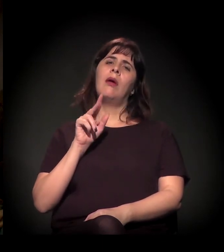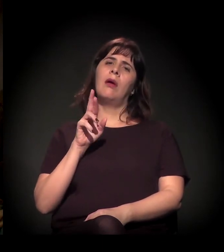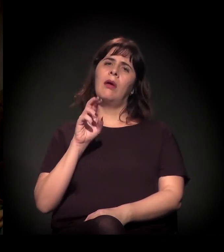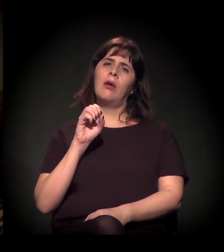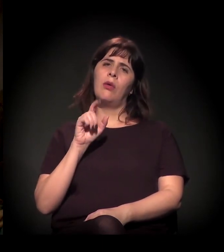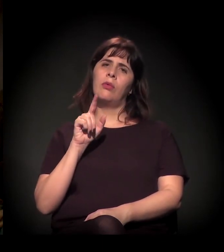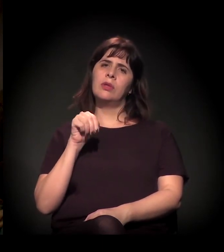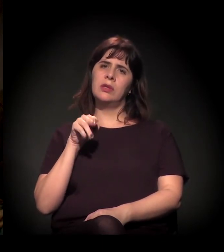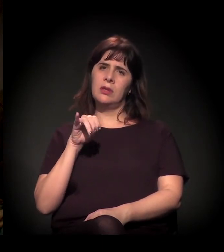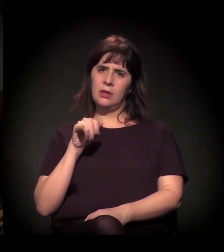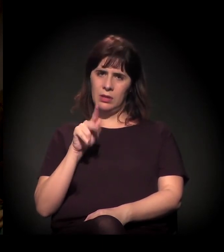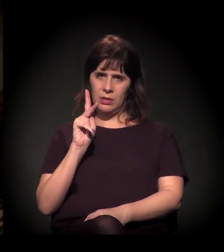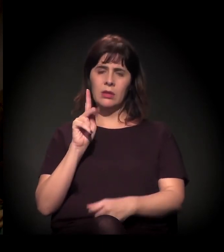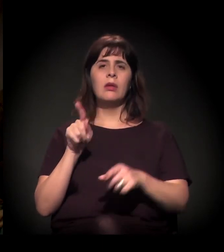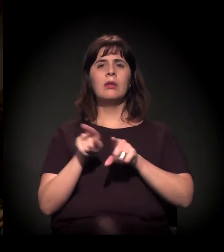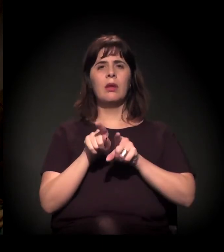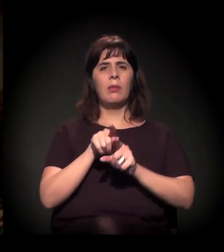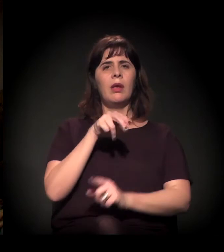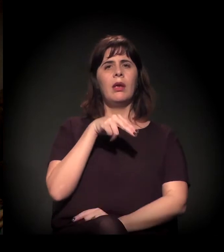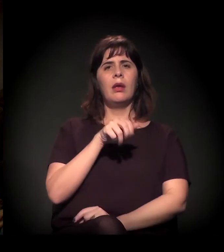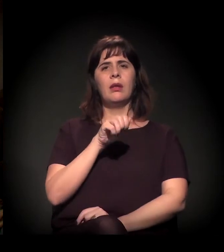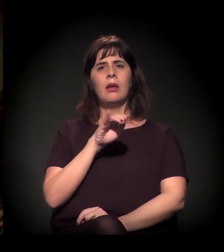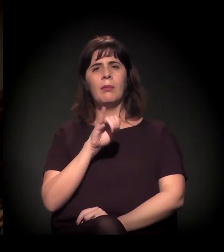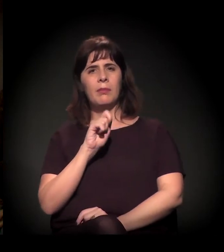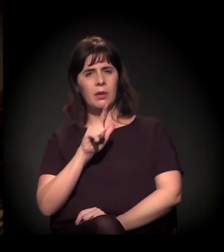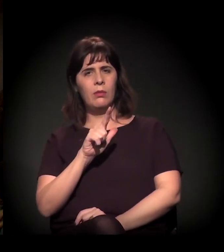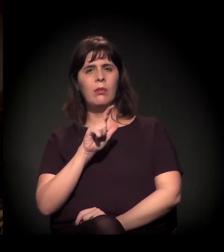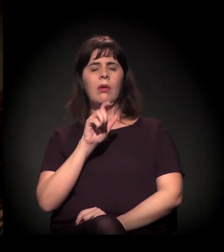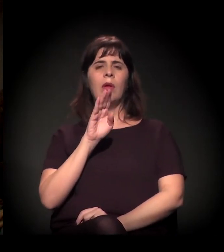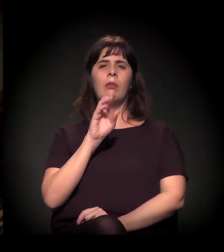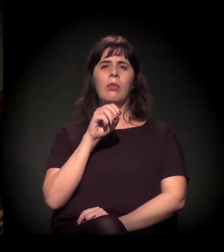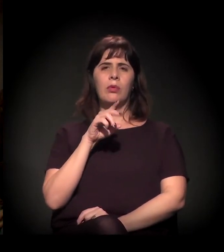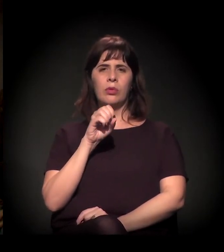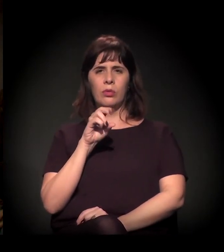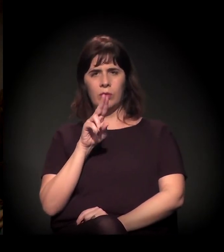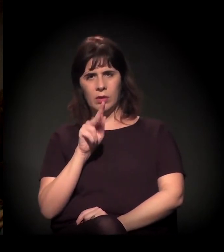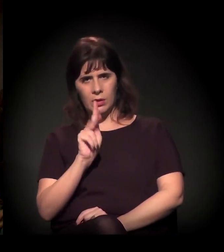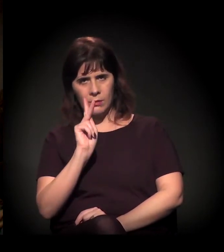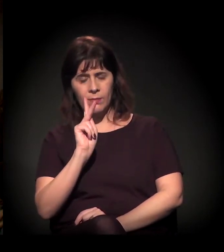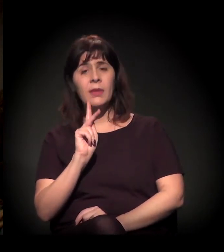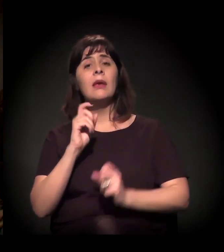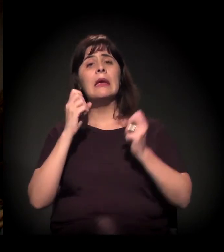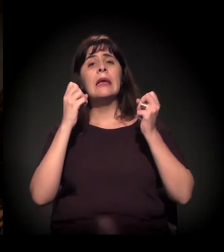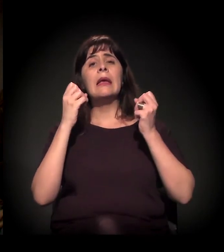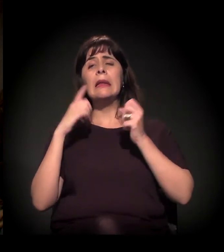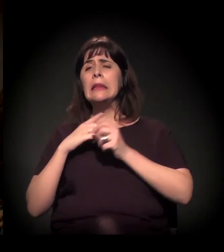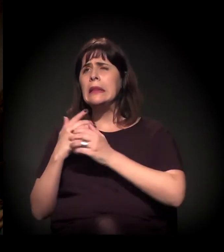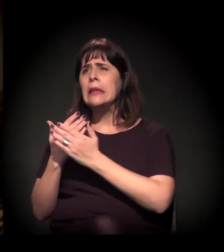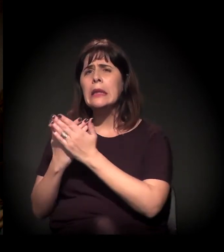sobre a especulação imobiliária, essa coisa do entorno e as periferias,